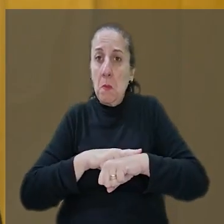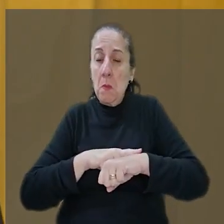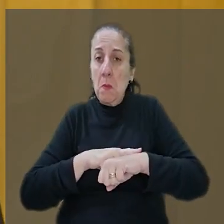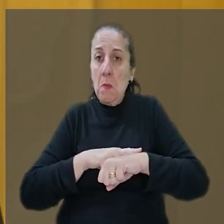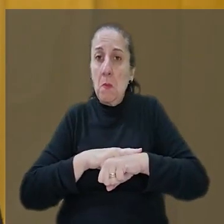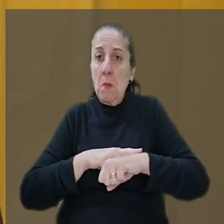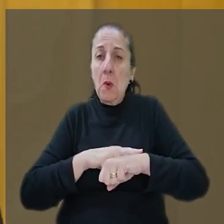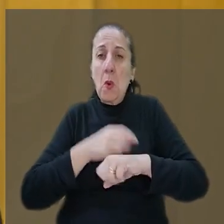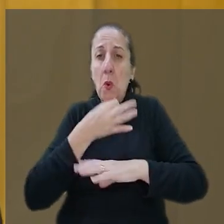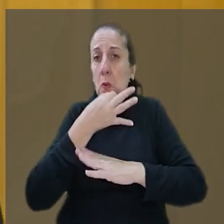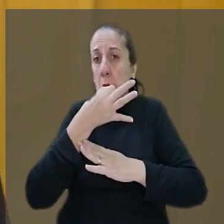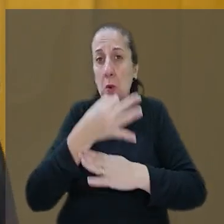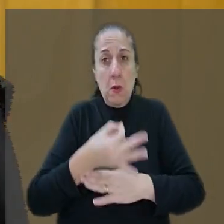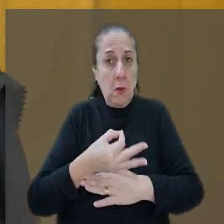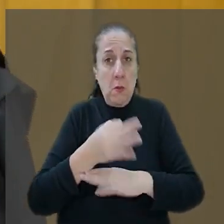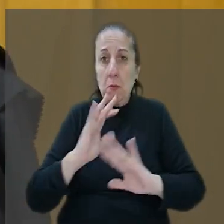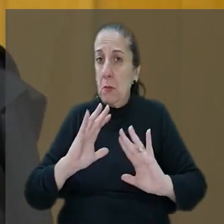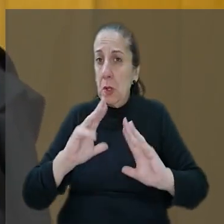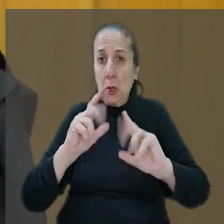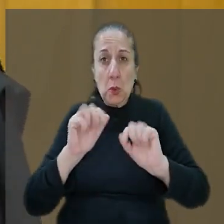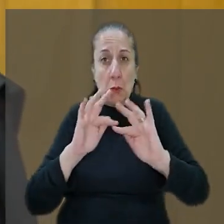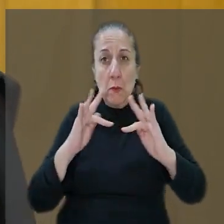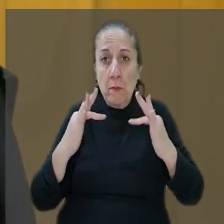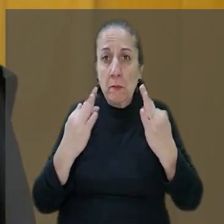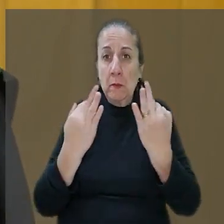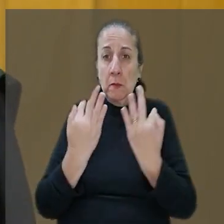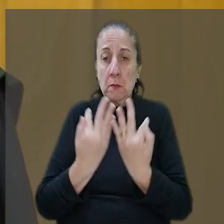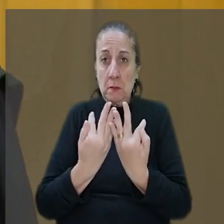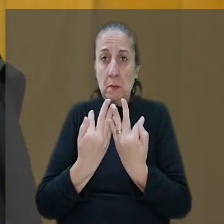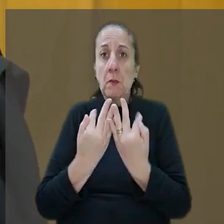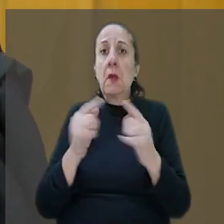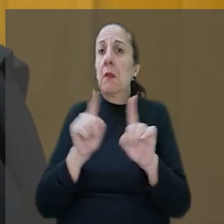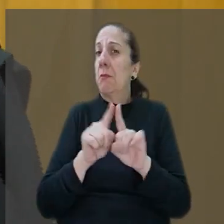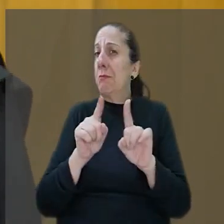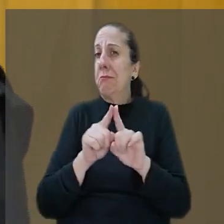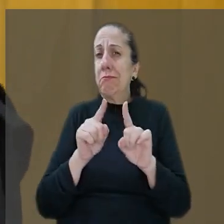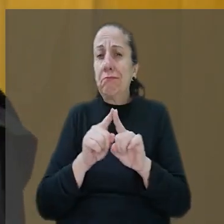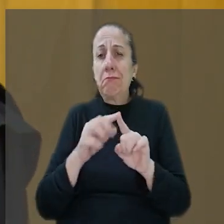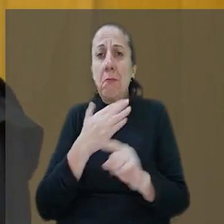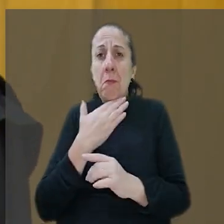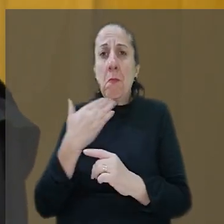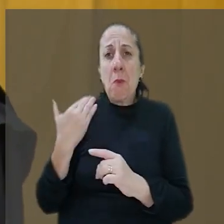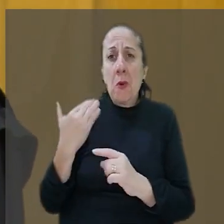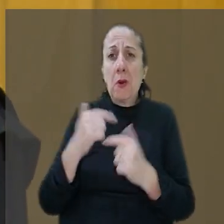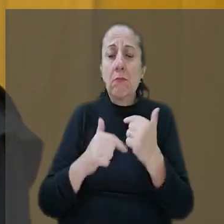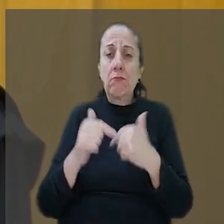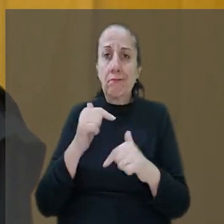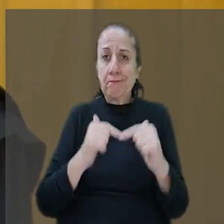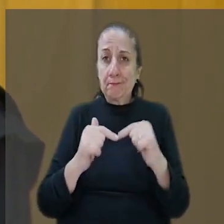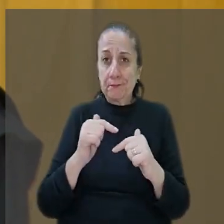sido terríveis para todos, para família culminando com a morte do próprio trabalhador alvejado por